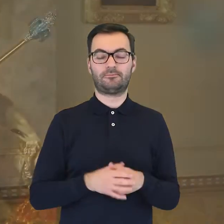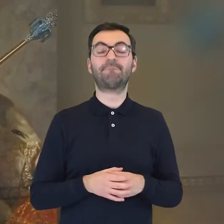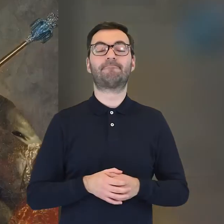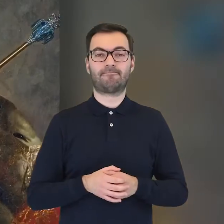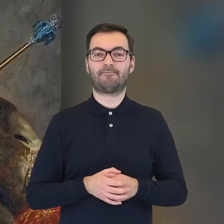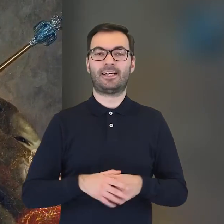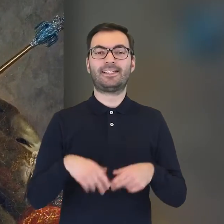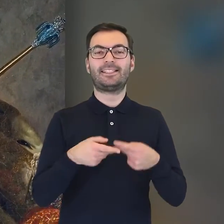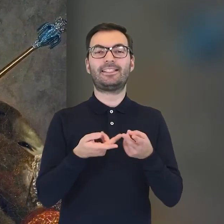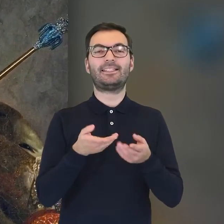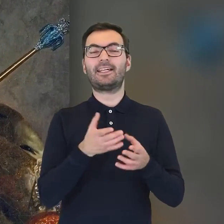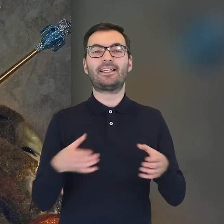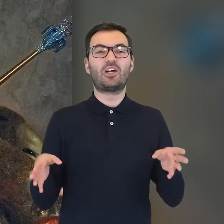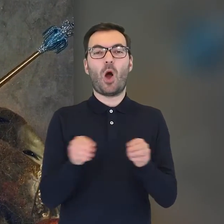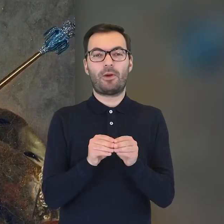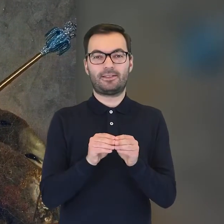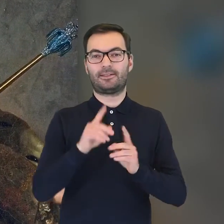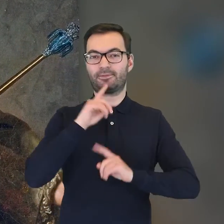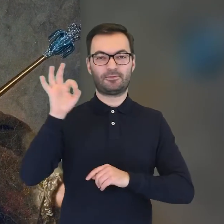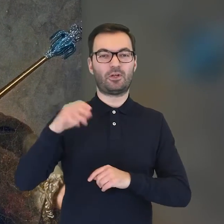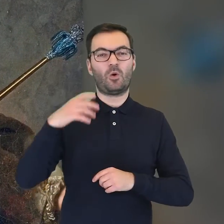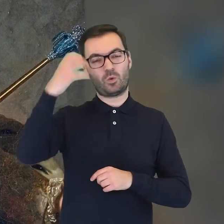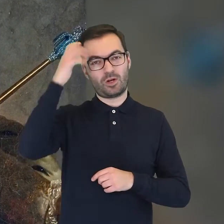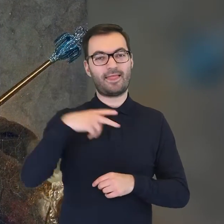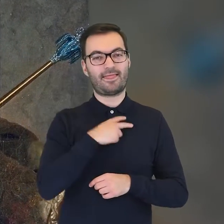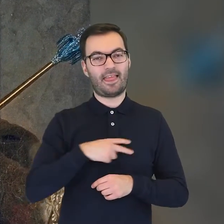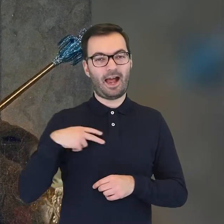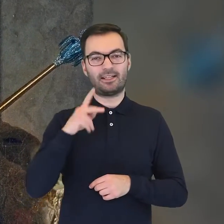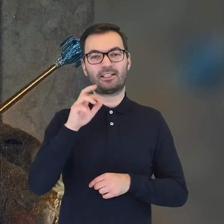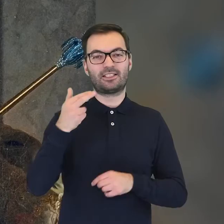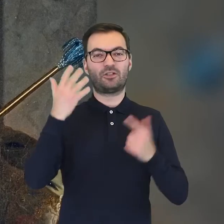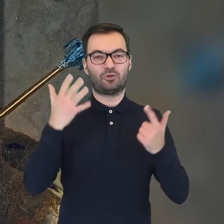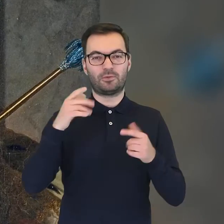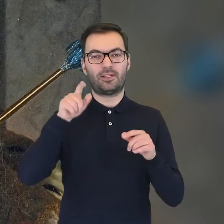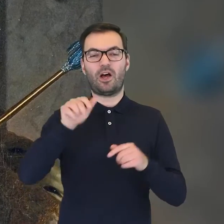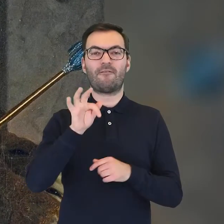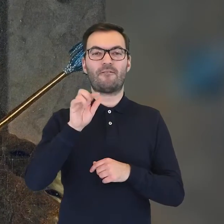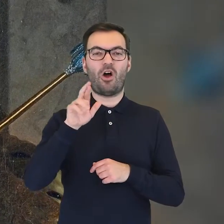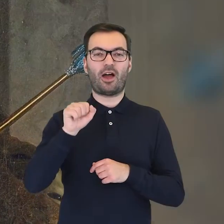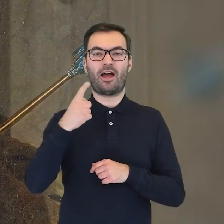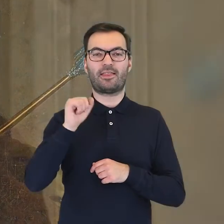Pierwowzorem był serwis wykonany na zlecenie króla Danii Chrystiana VII o nazwie „Flora Danica”.